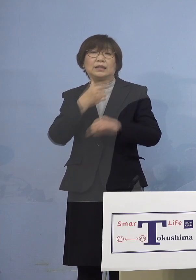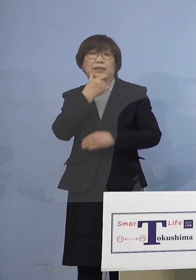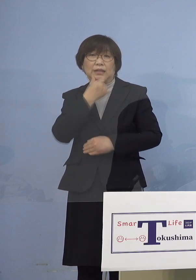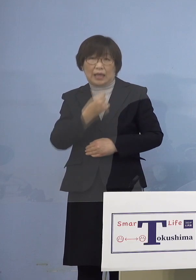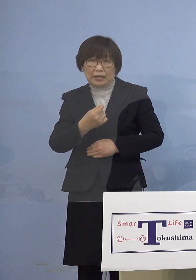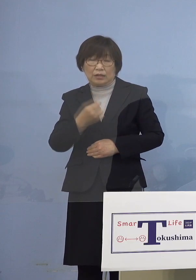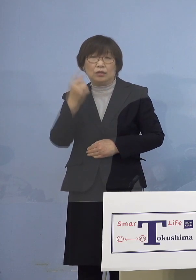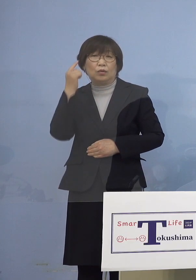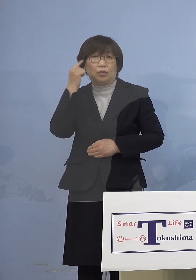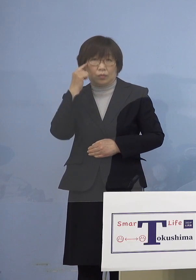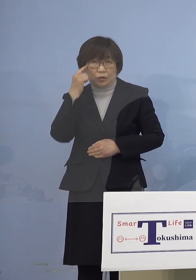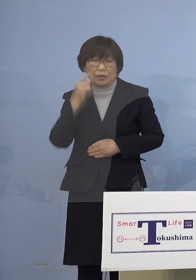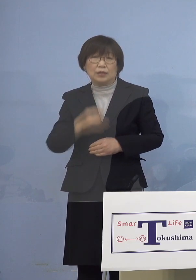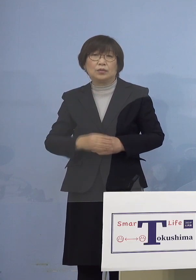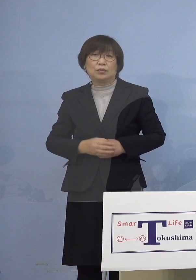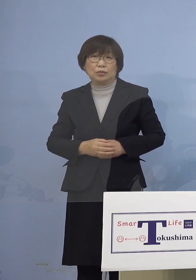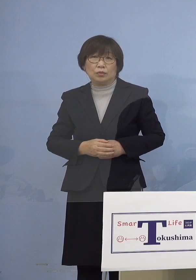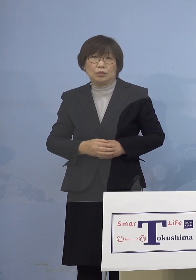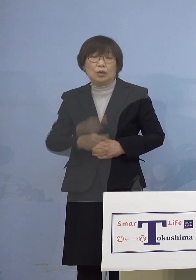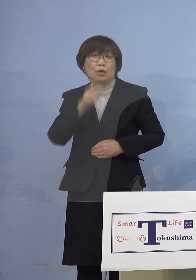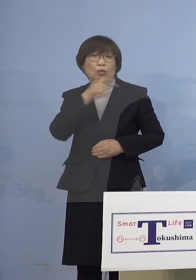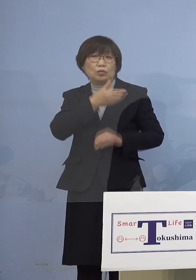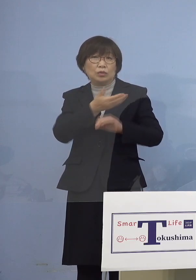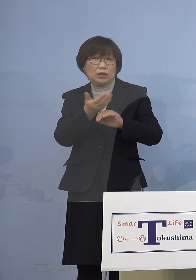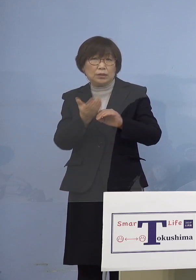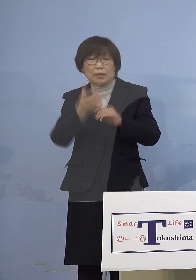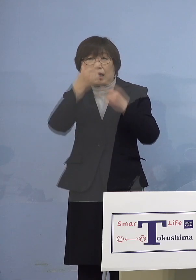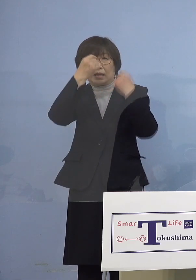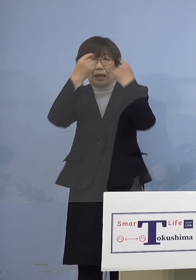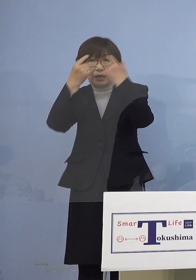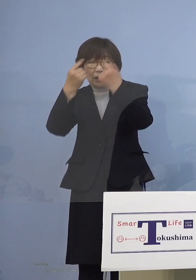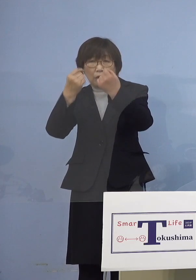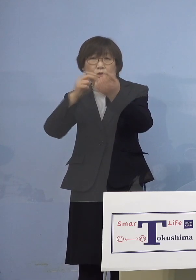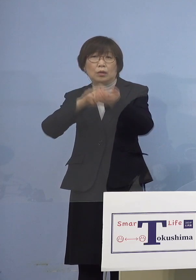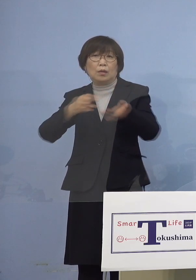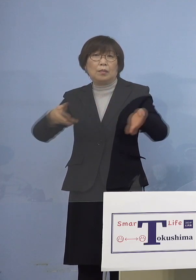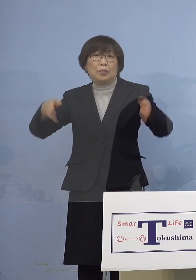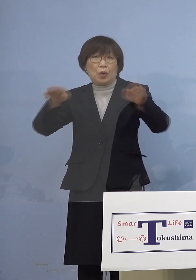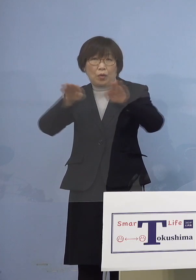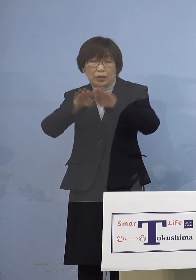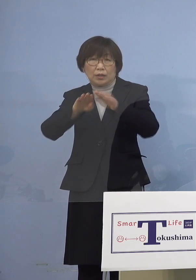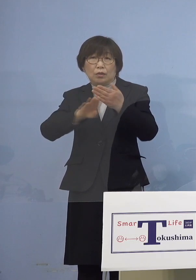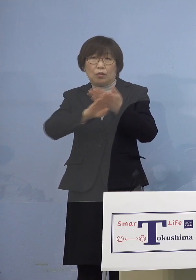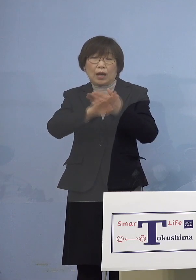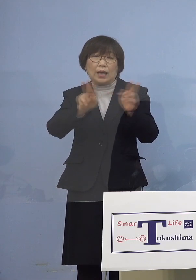ということで徳島大学病院を はじめとする専門医療機関に